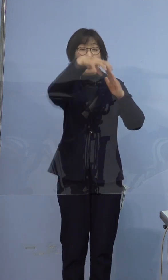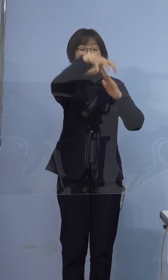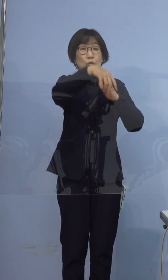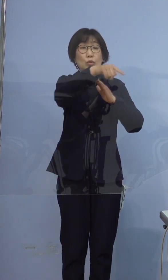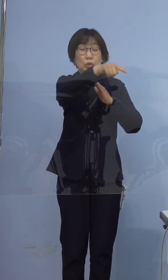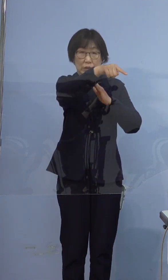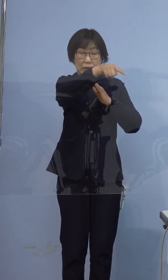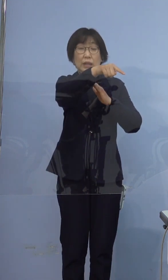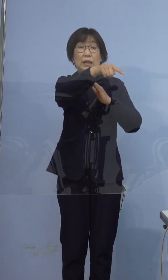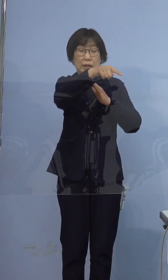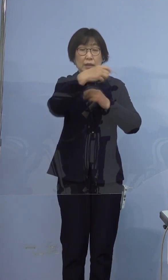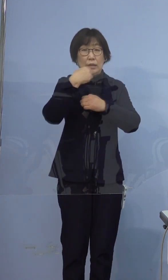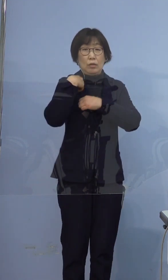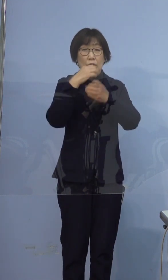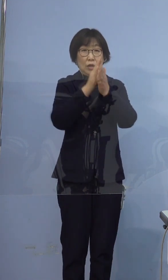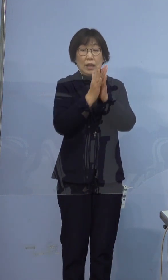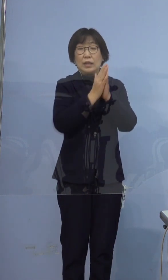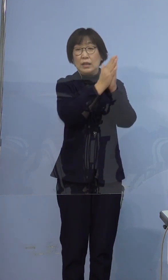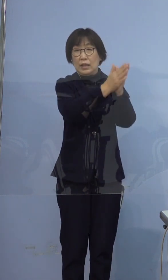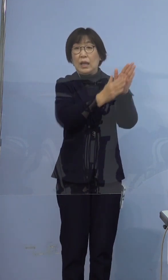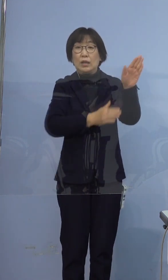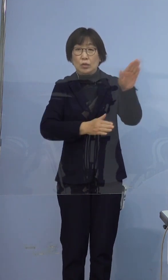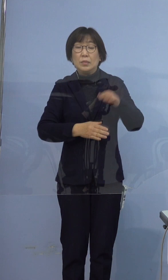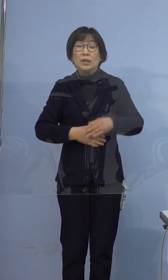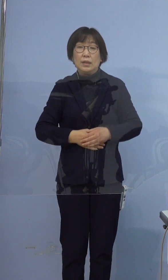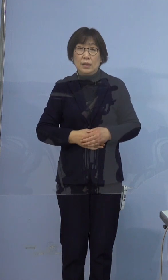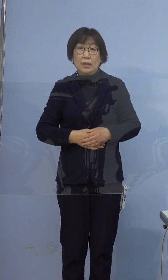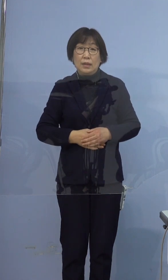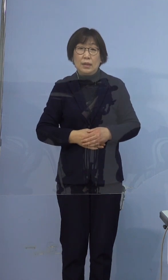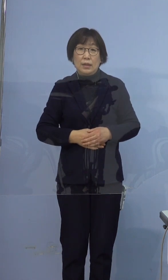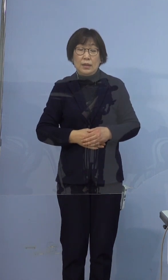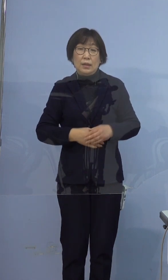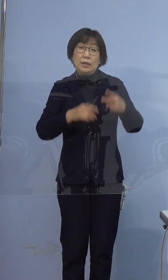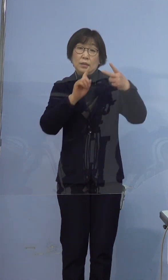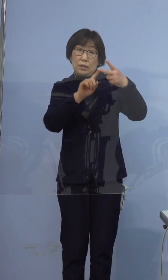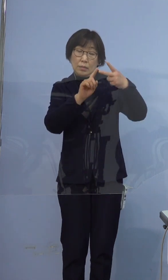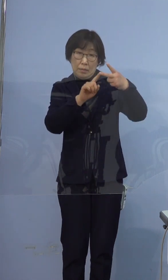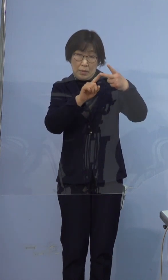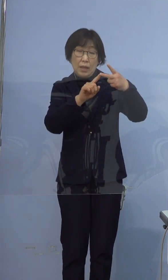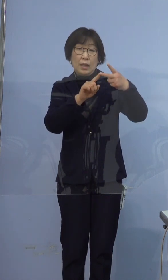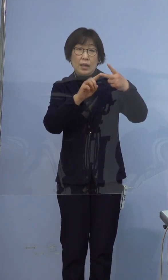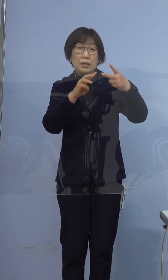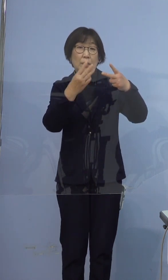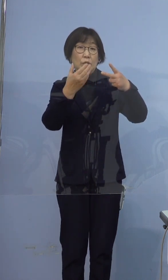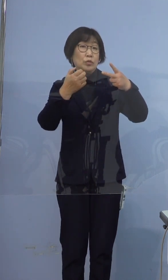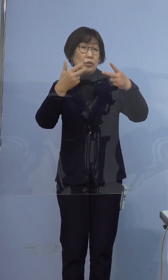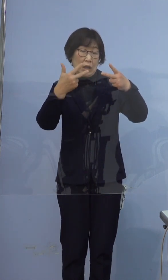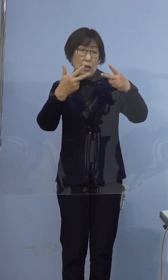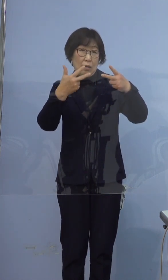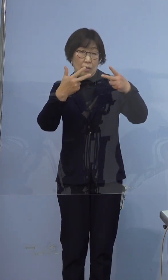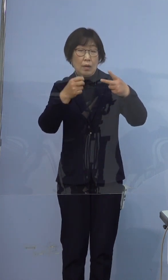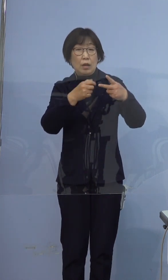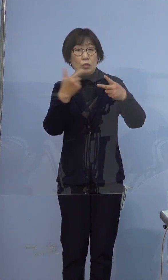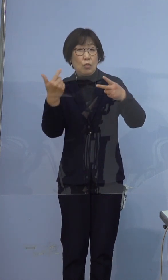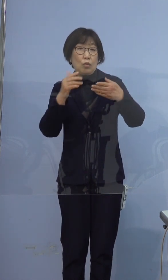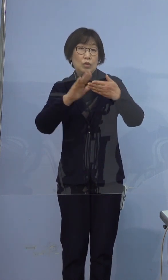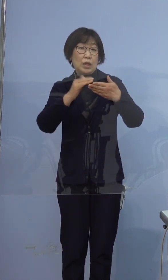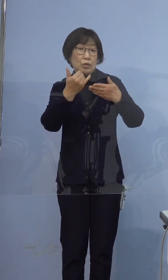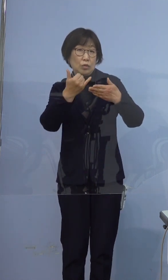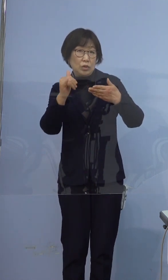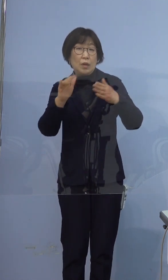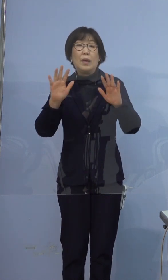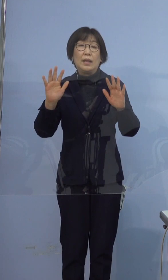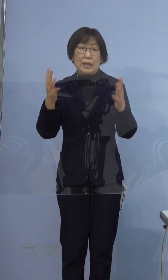依頼済であります 次に、397例目方は濃厚接触者は無しでございます